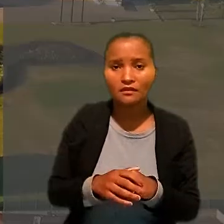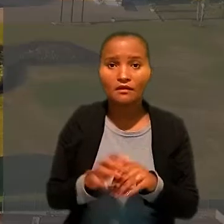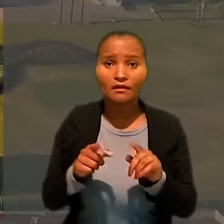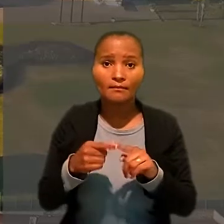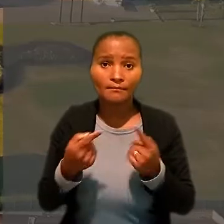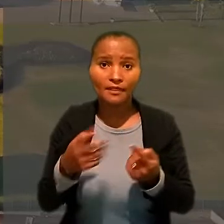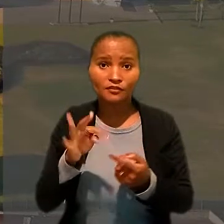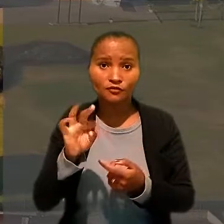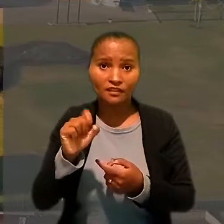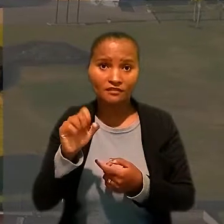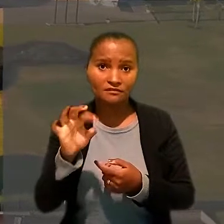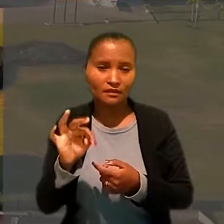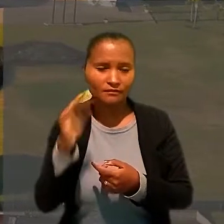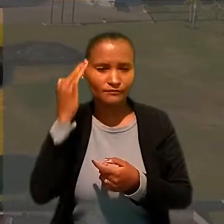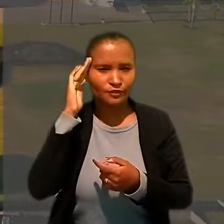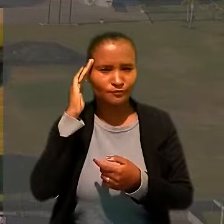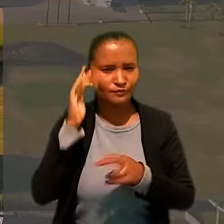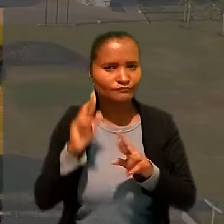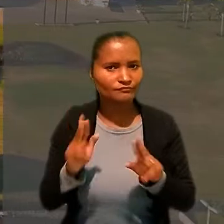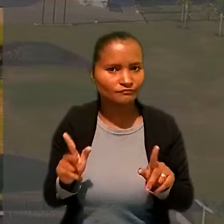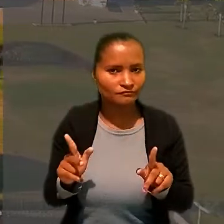Mas, no TST, o entendimento foi outro.